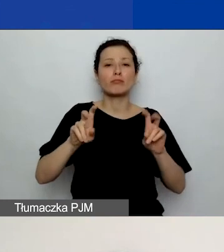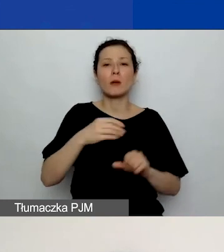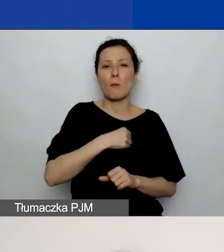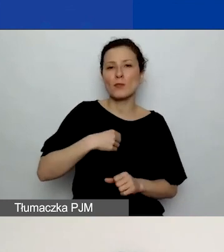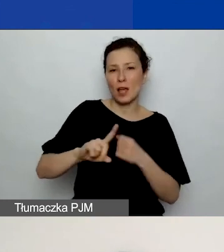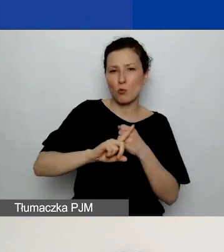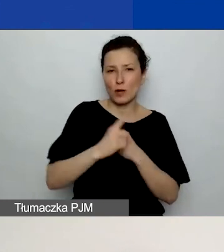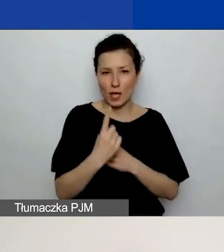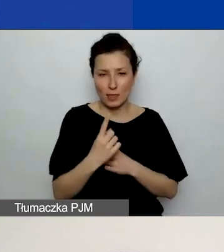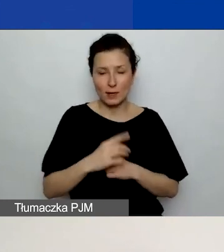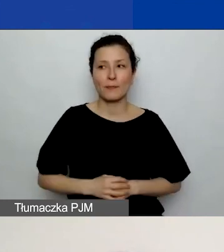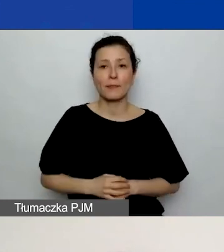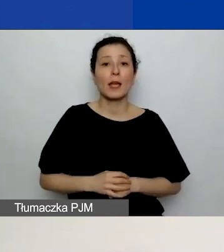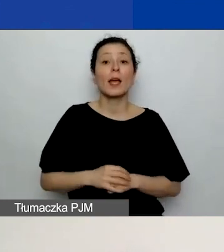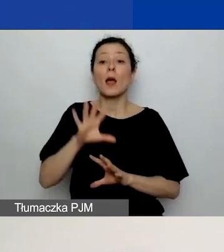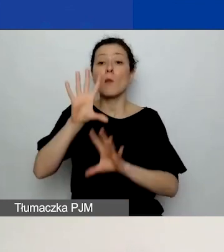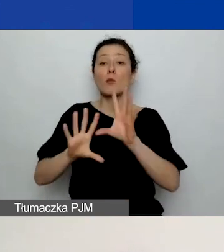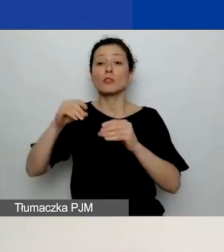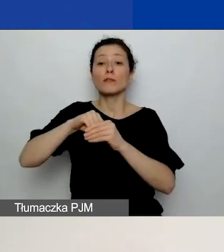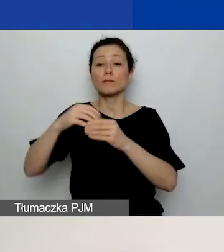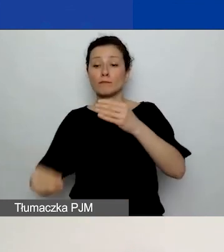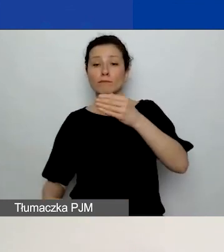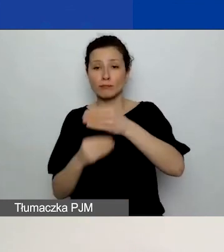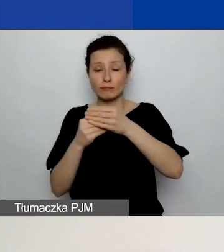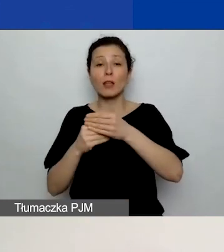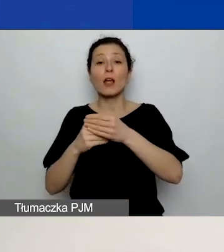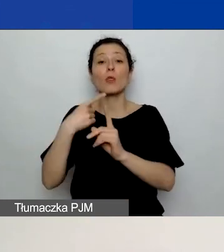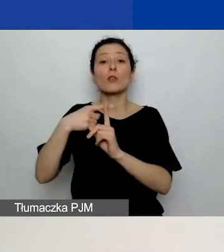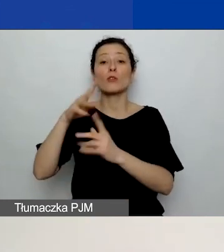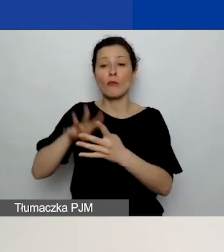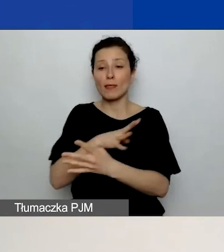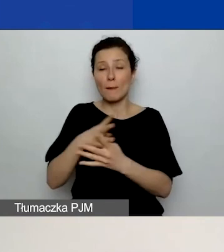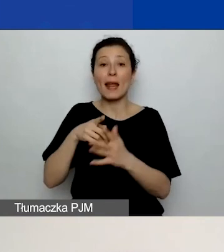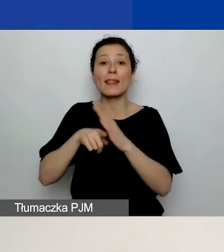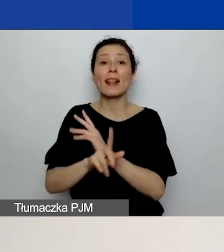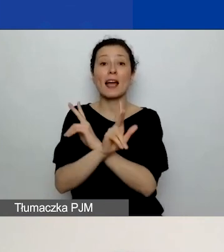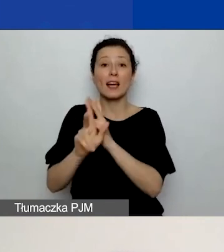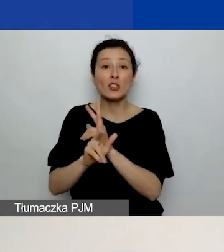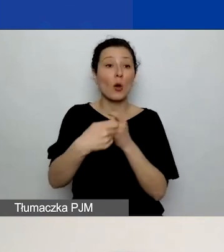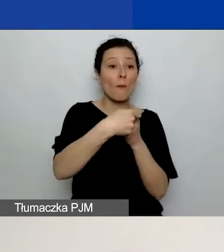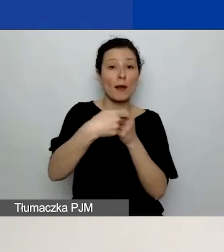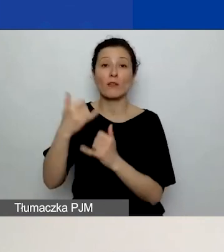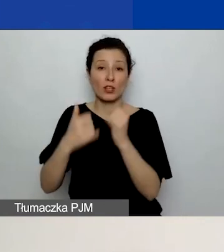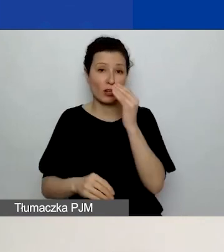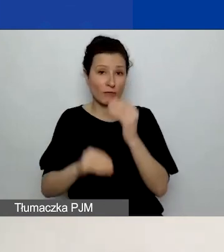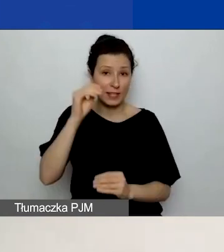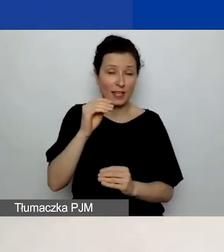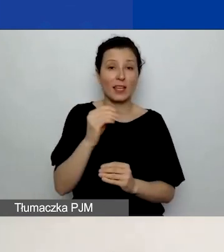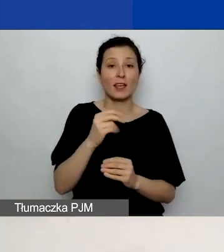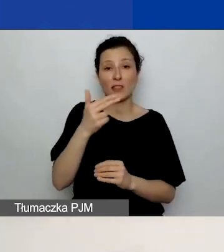pojawi wam się pod budżetem dodatkowa tabela, oddzielna dla każdego z partnerów, jeżeli jest więcej niż jeden partner.